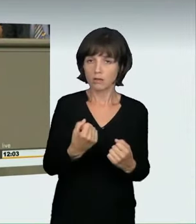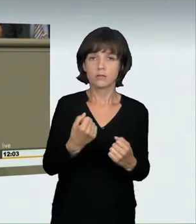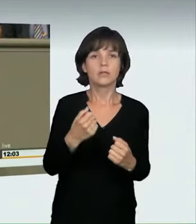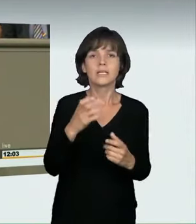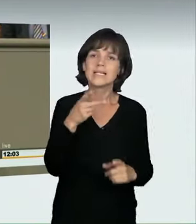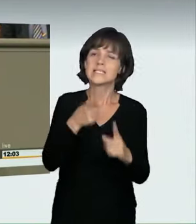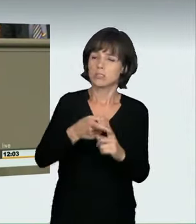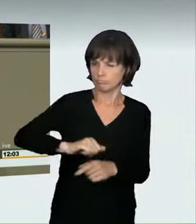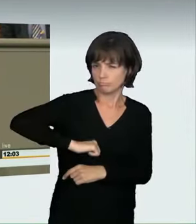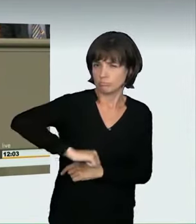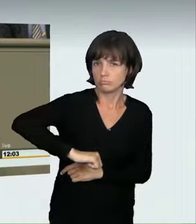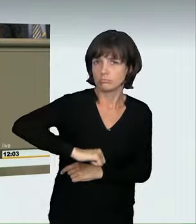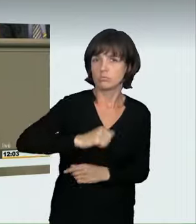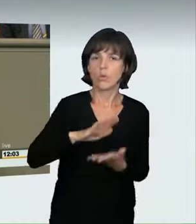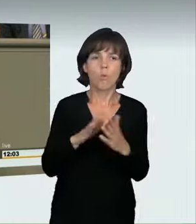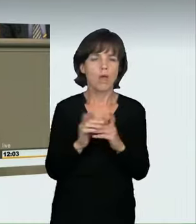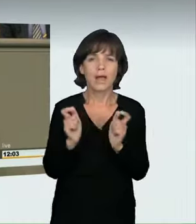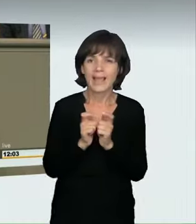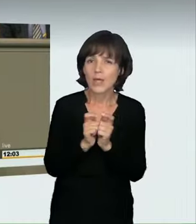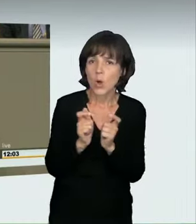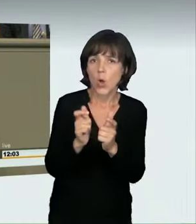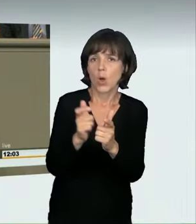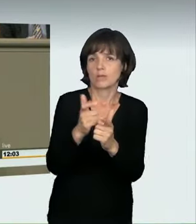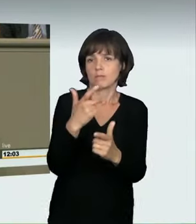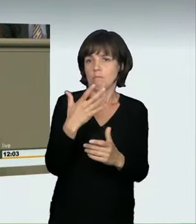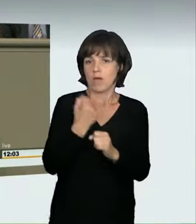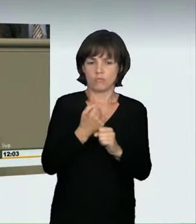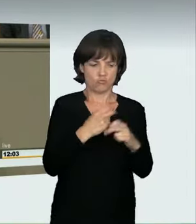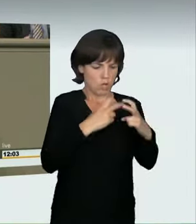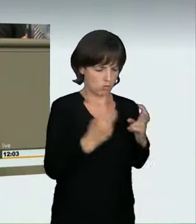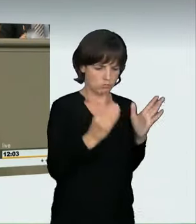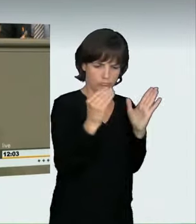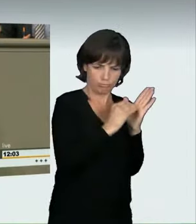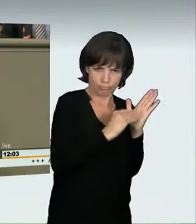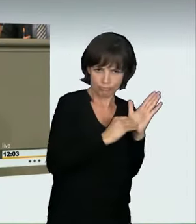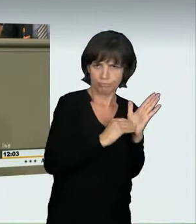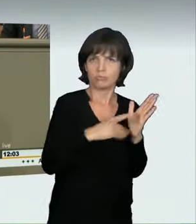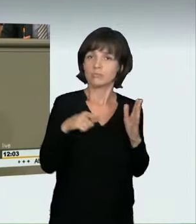Oder sie fahren, um ihre Rekorde, die sie sich zu Hause regelmäßig eintragen, zu toppen.